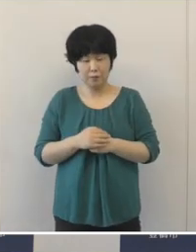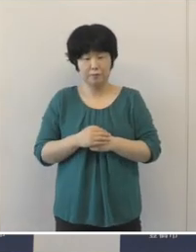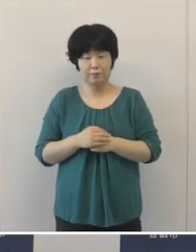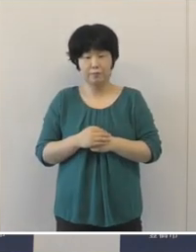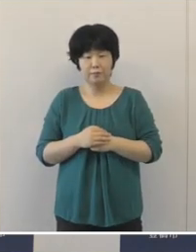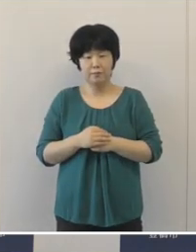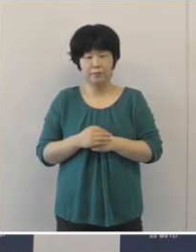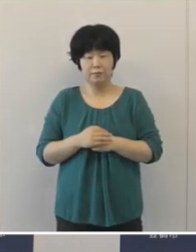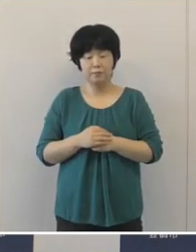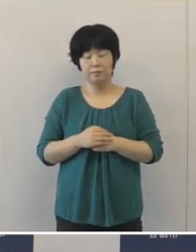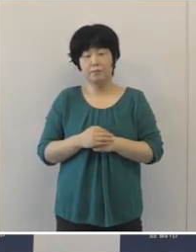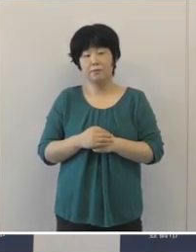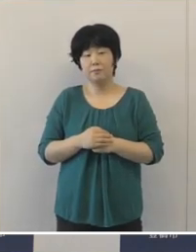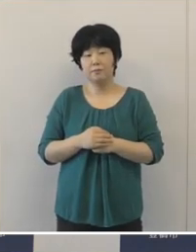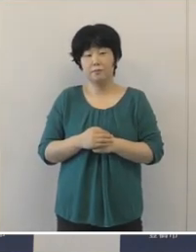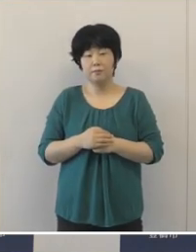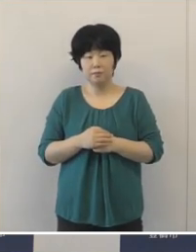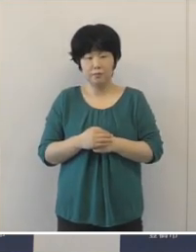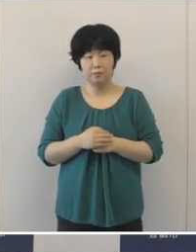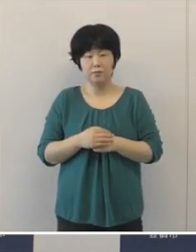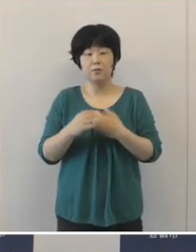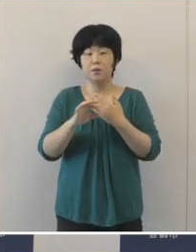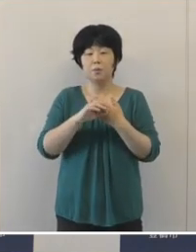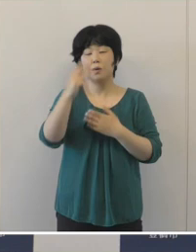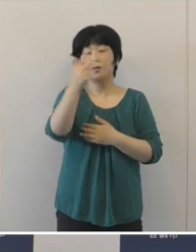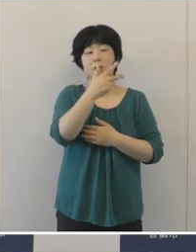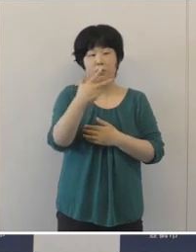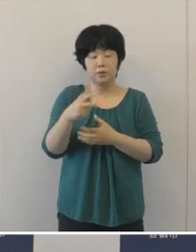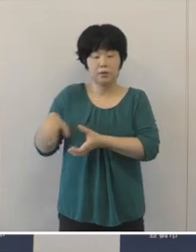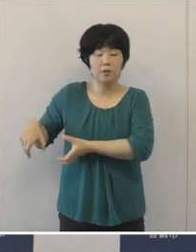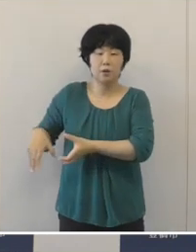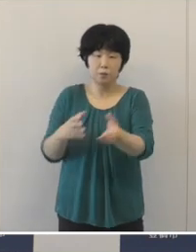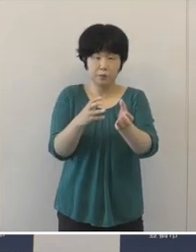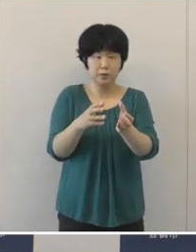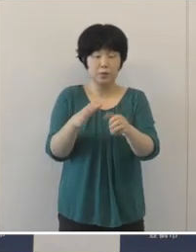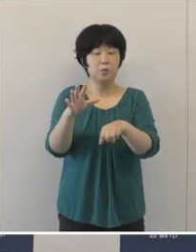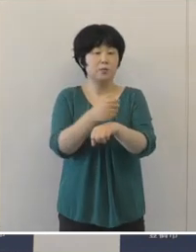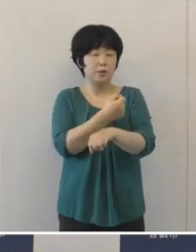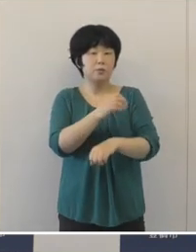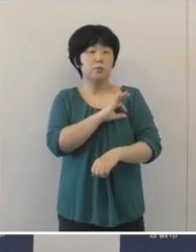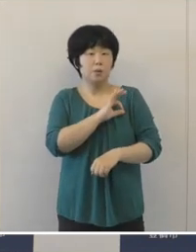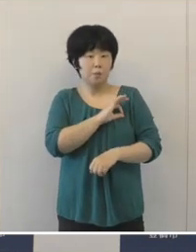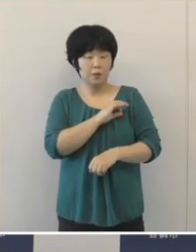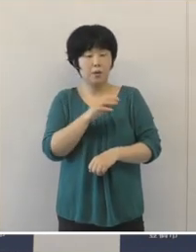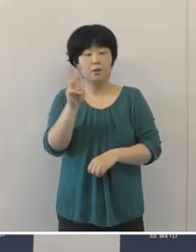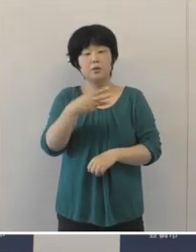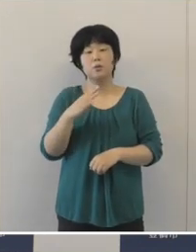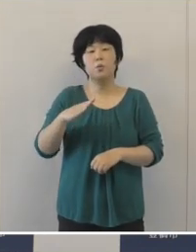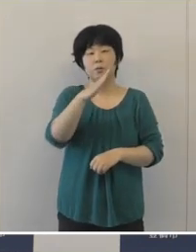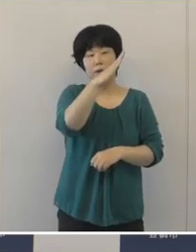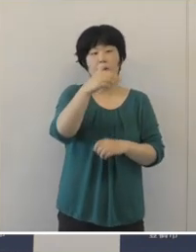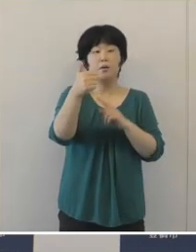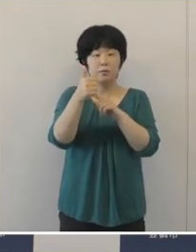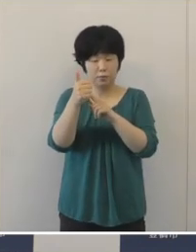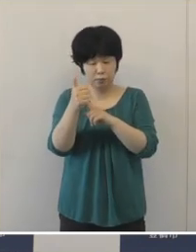これからの方もお見えになります。 7人制のラグビーの彦坂匡克選手